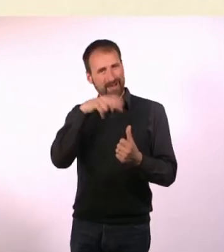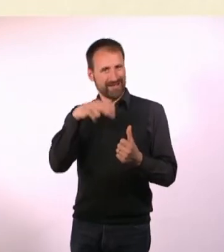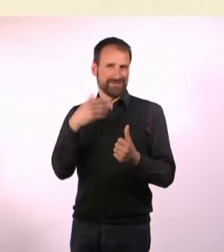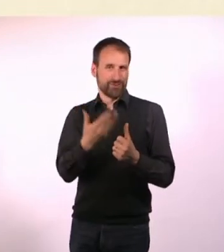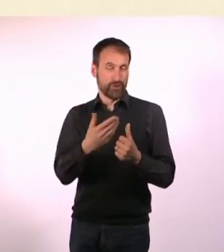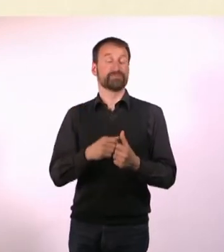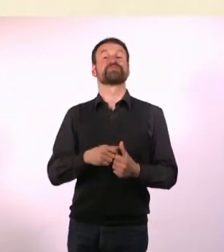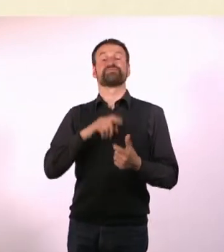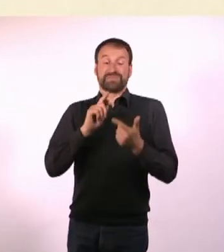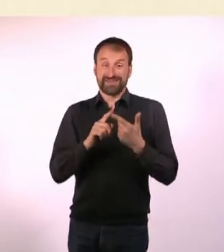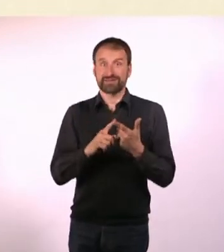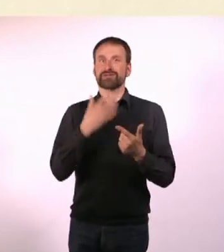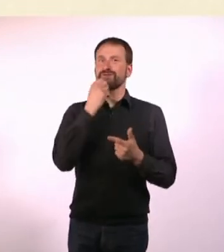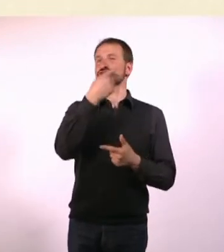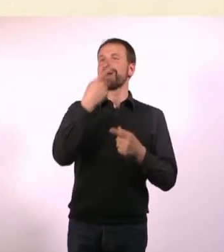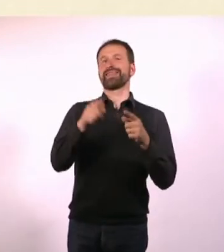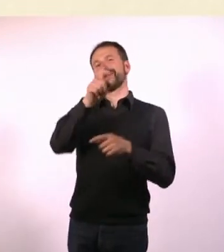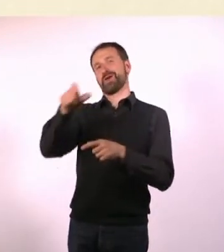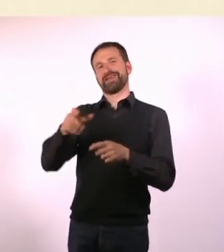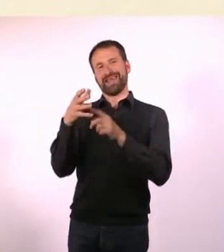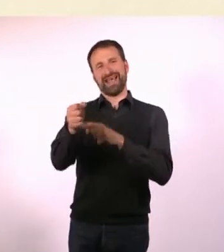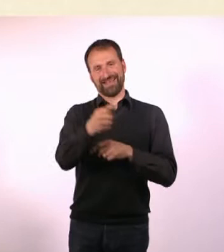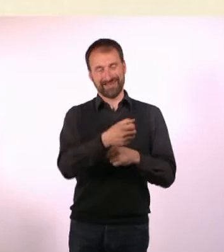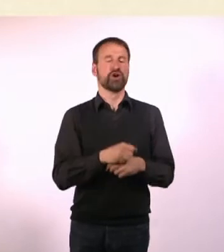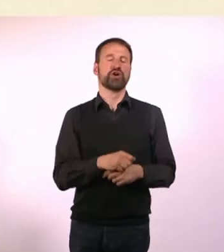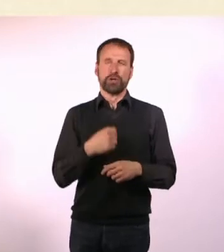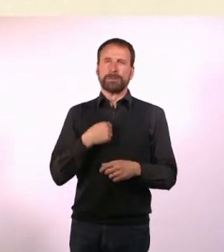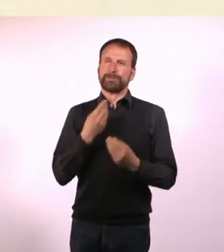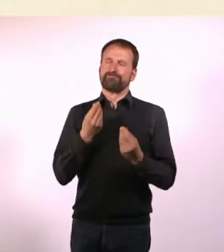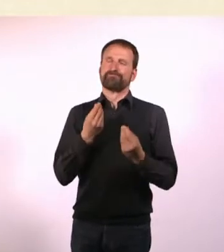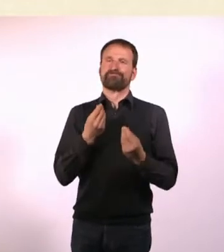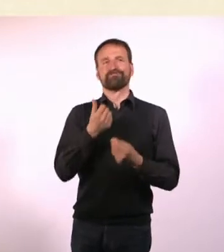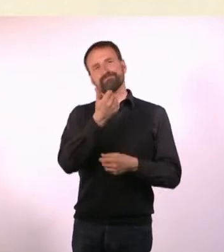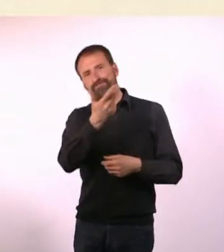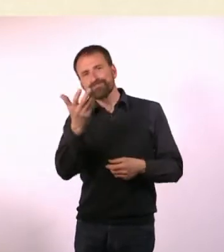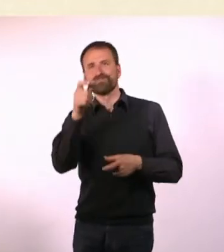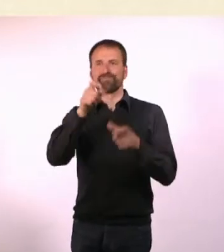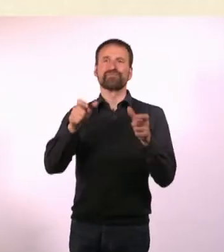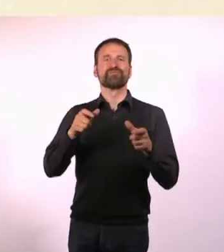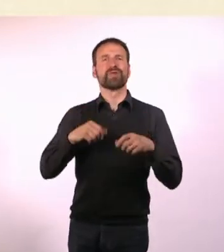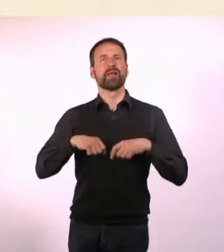Im Idealfall vielleicht sogar dem einen oder anderen Menschen ... das Leben ein bisschen zu erleichtern.